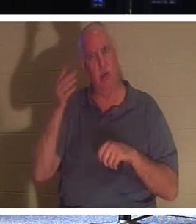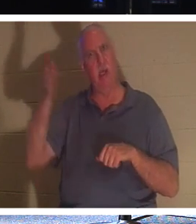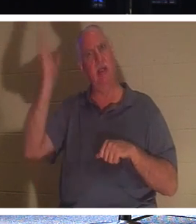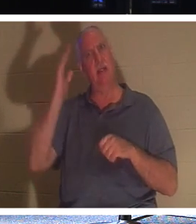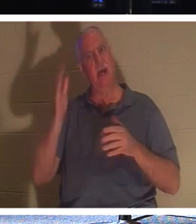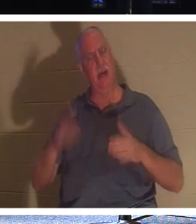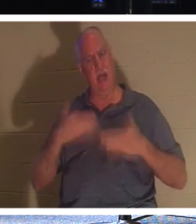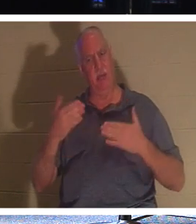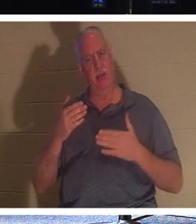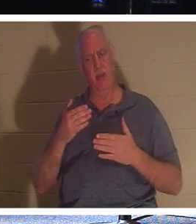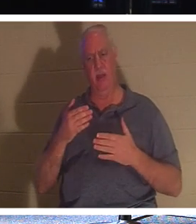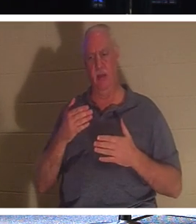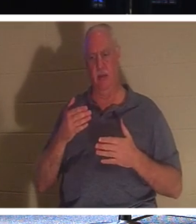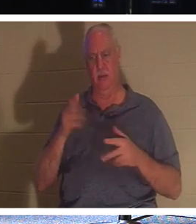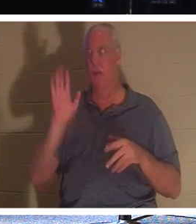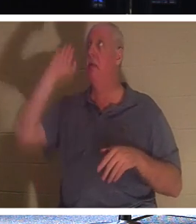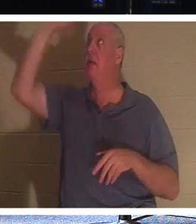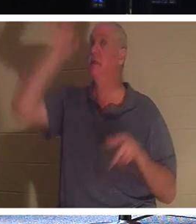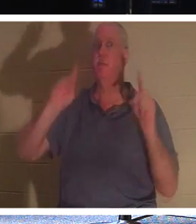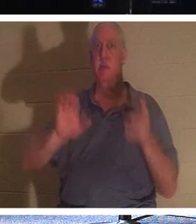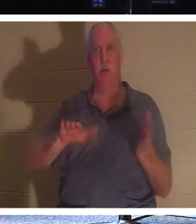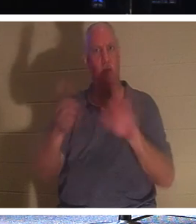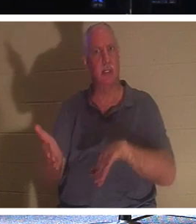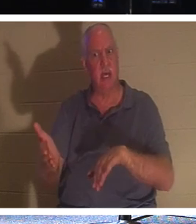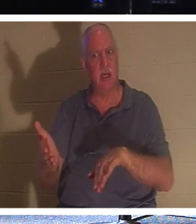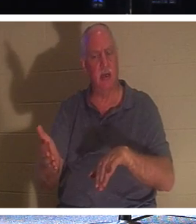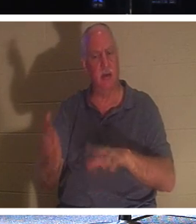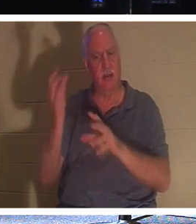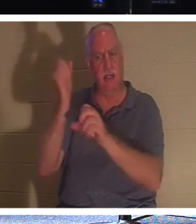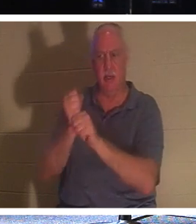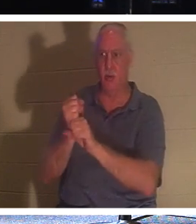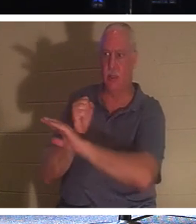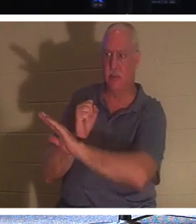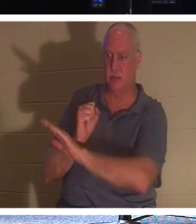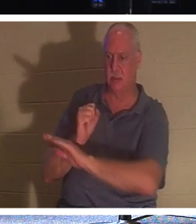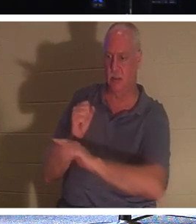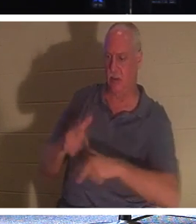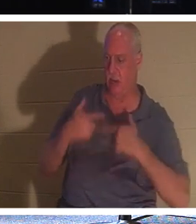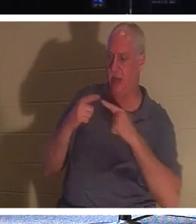他的子民——那些将自己的生命托付给他的人——的死亡而感到高兴呢？为什么？因为他让他们